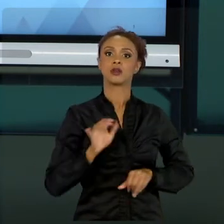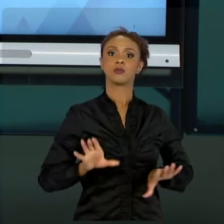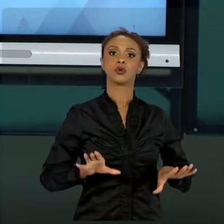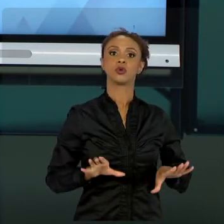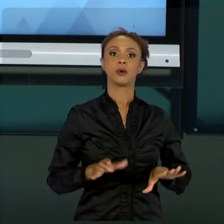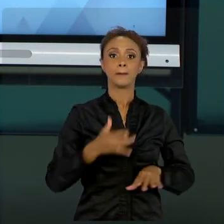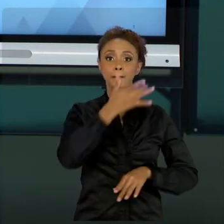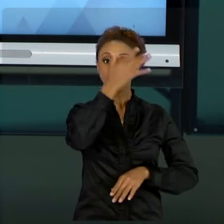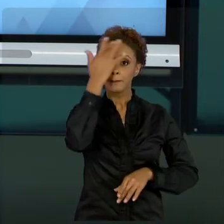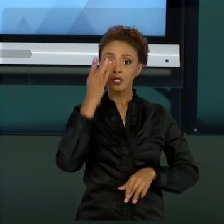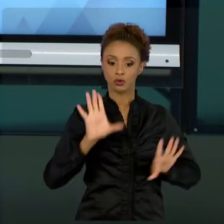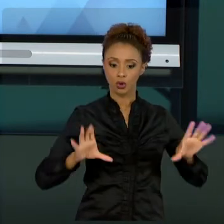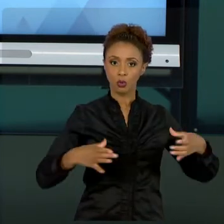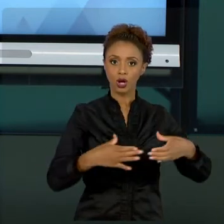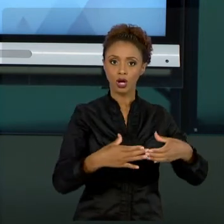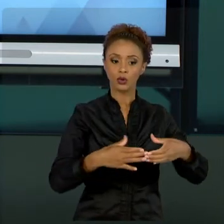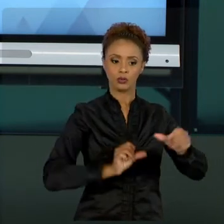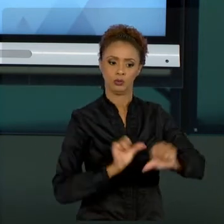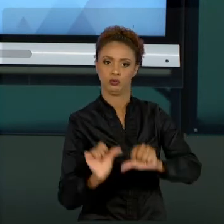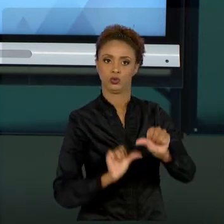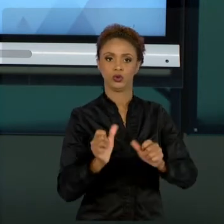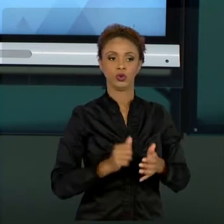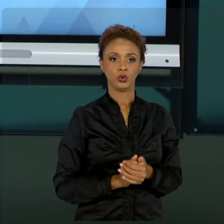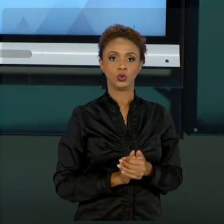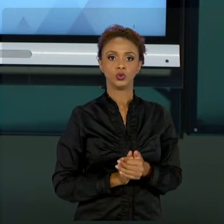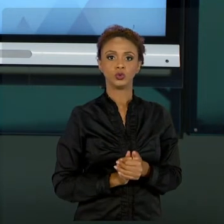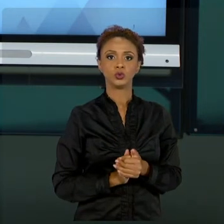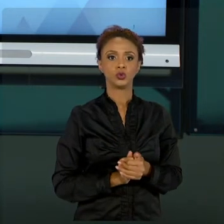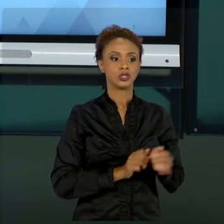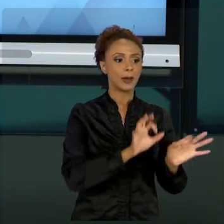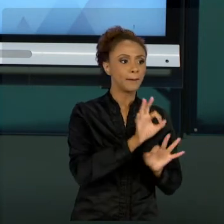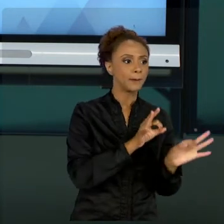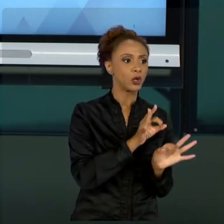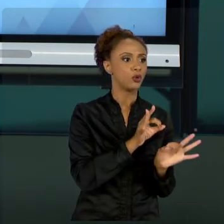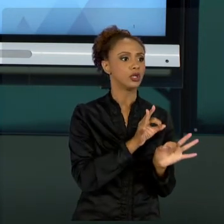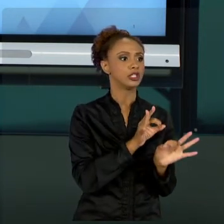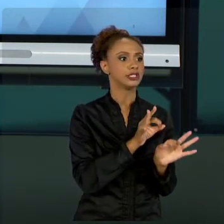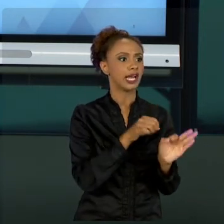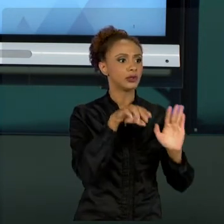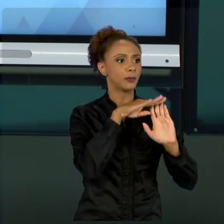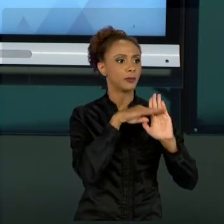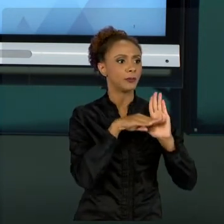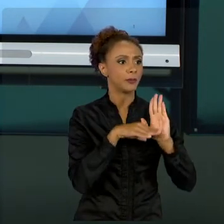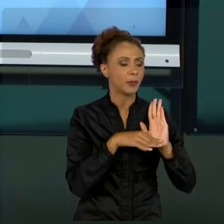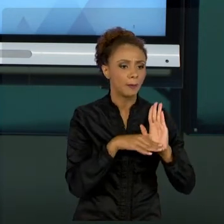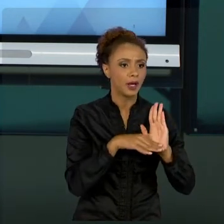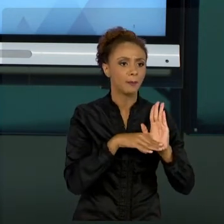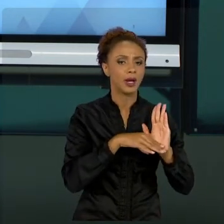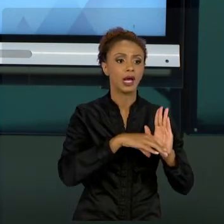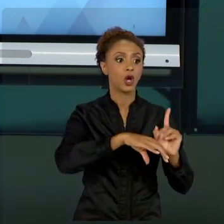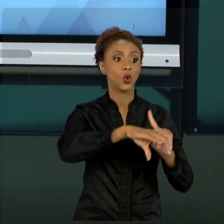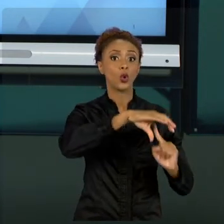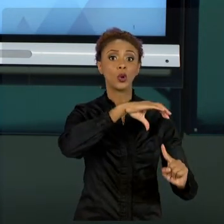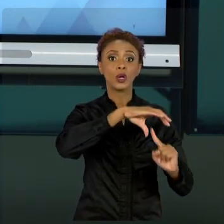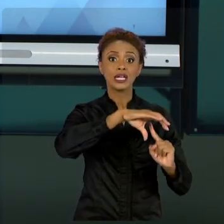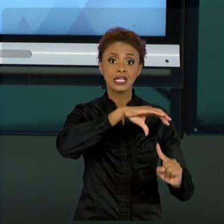DE RUMO CONFORME AS NECESSIDADES DO CLIENTE. NOSSO CLIENTE É A POPULAÇÃO, O NOSSO PLANEJAMENTO